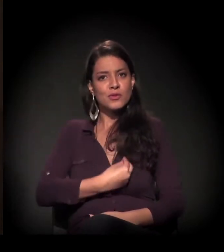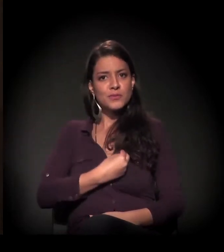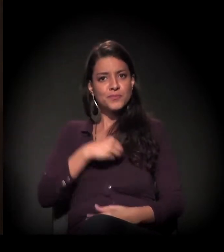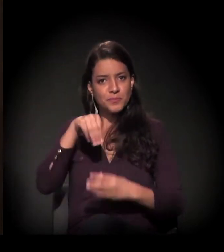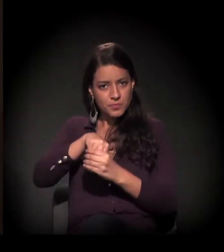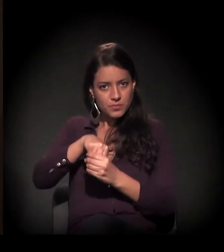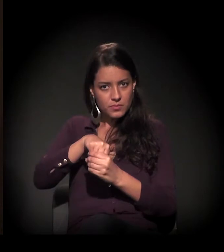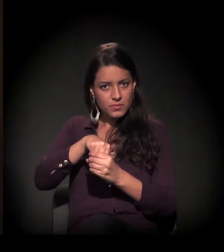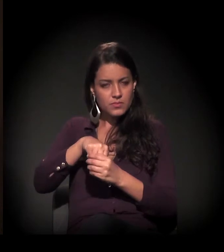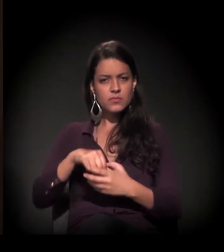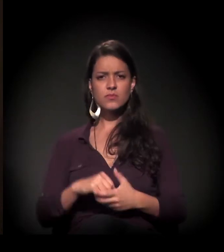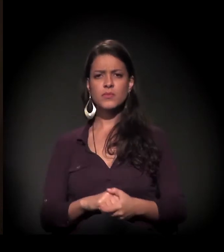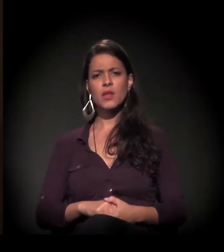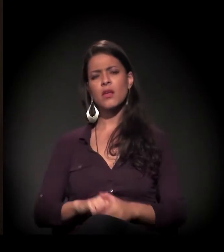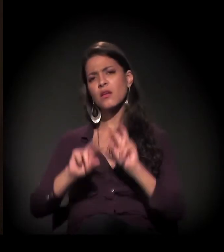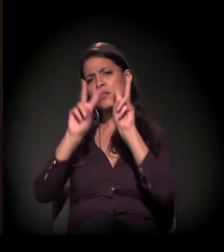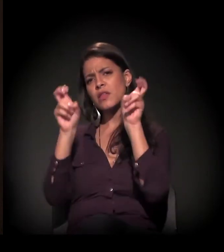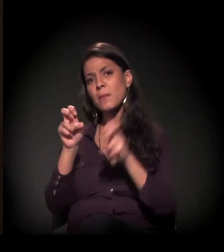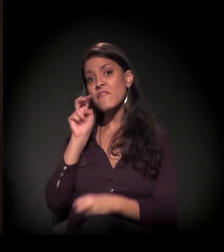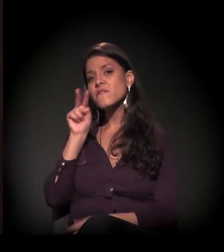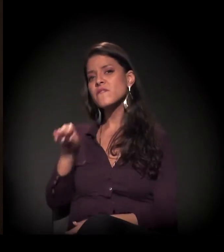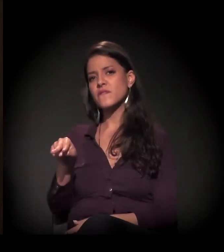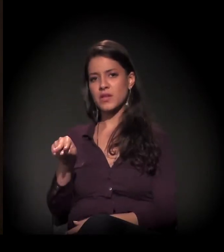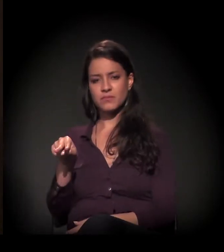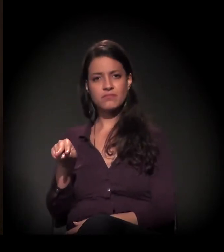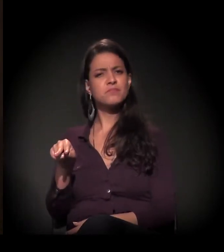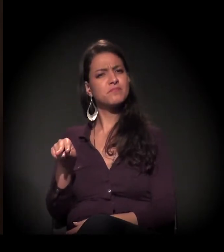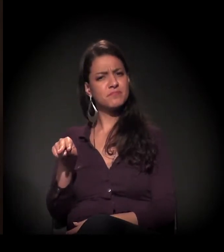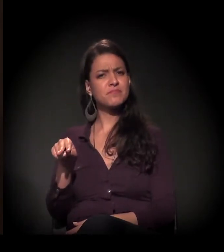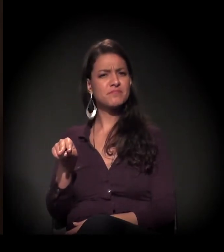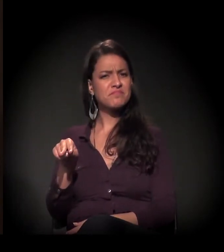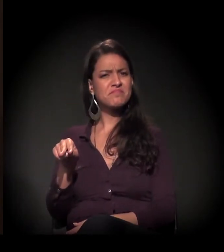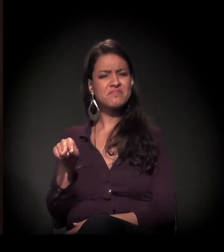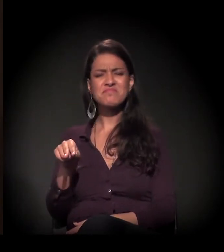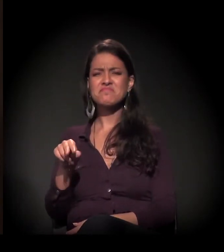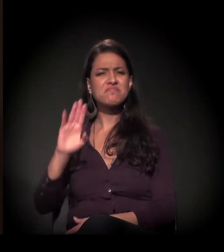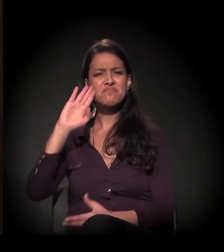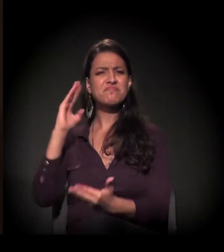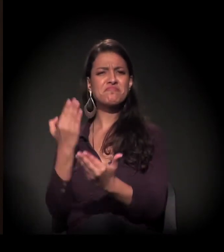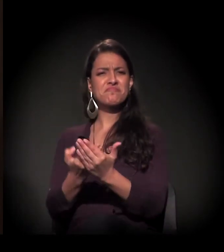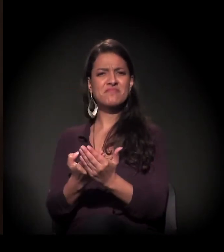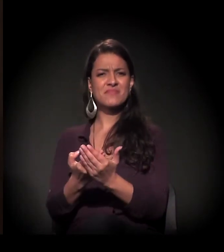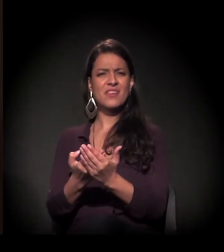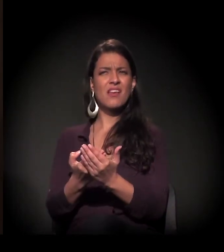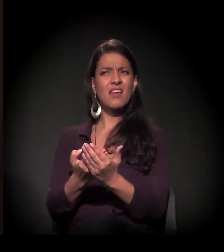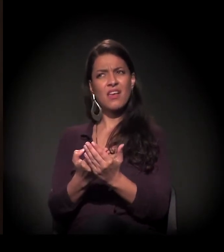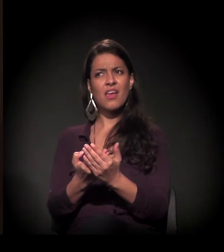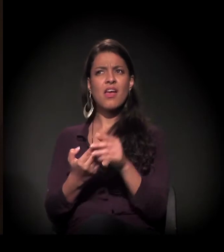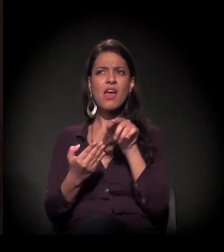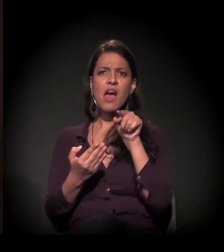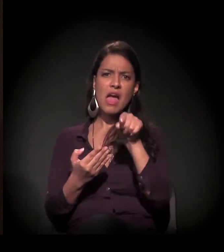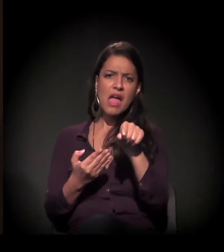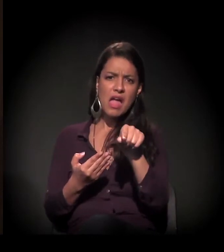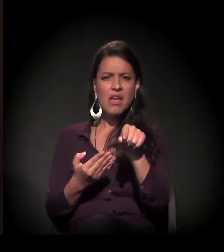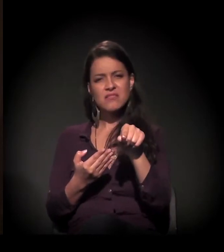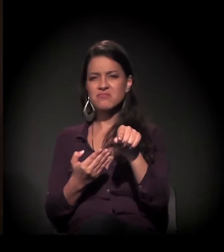Visibilidade. Eu não acredito que este é o caso.